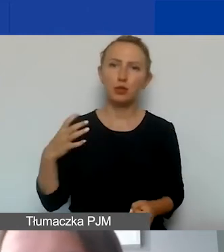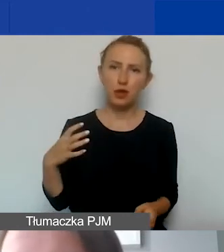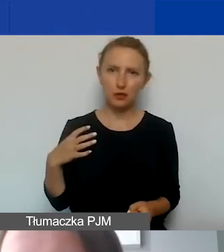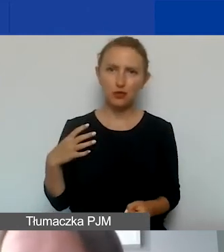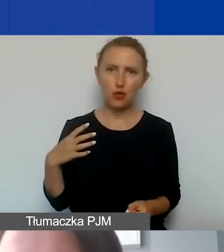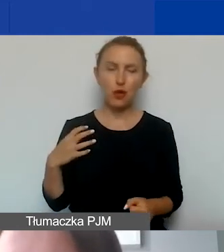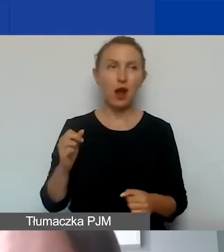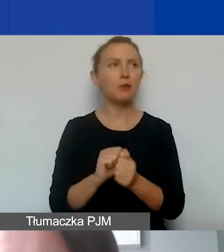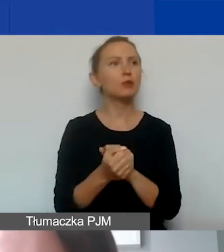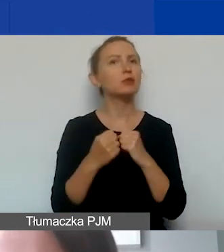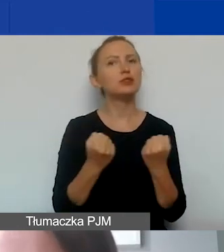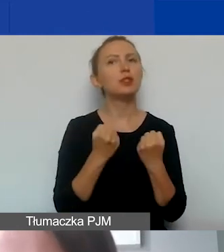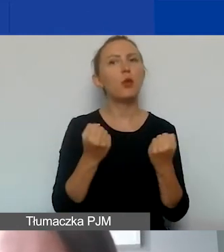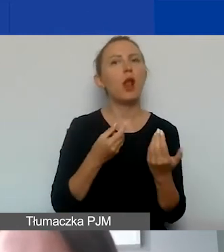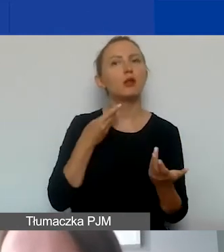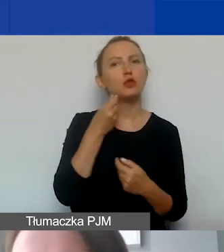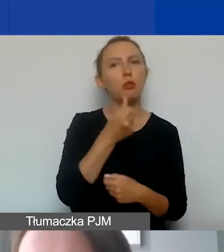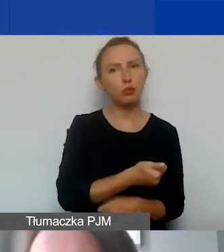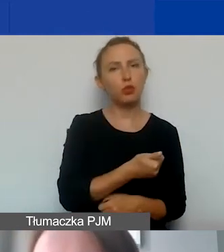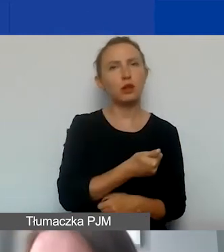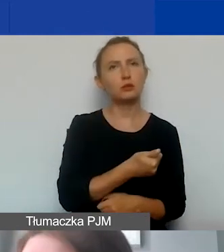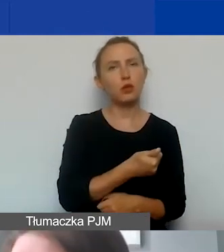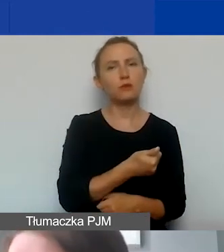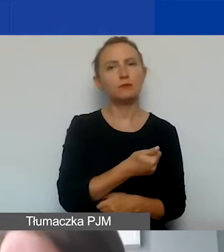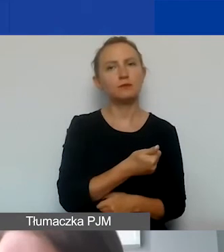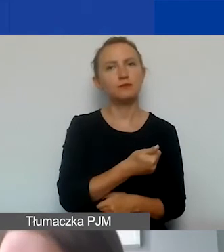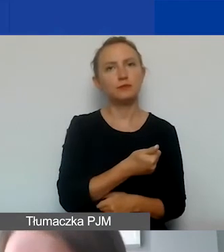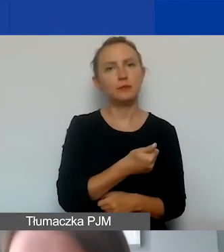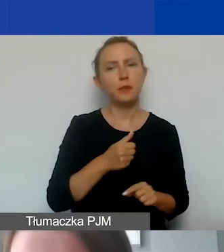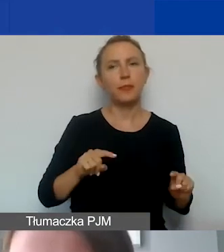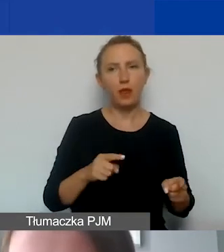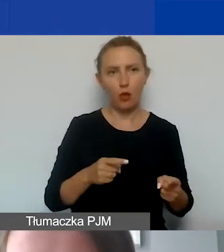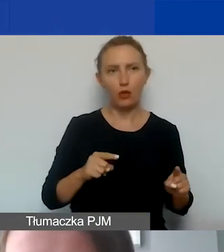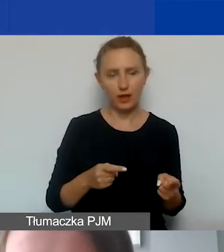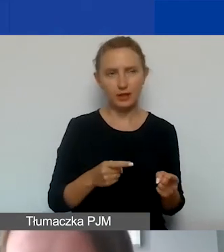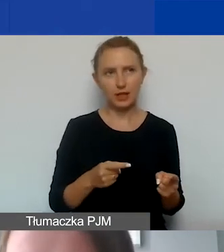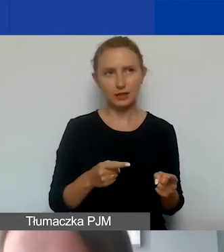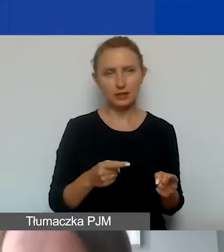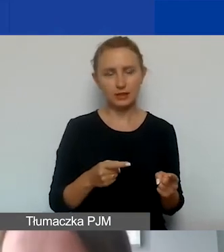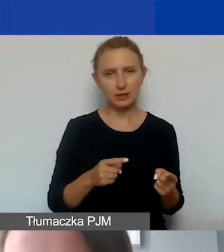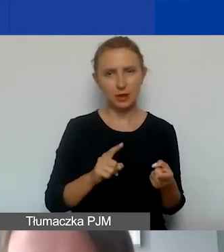albo działalnością odpłatną organizacji pozarządowych.